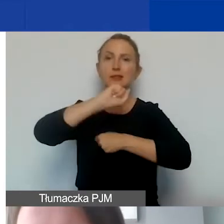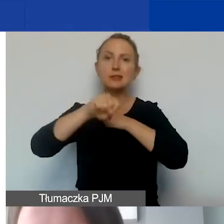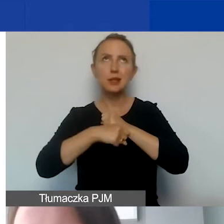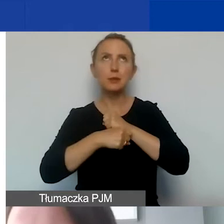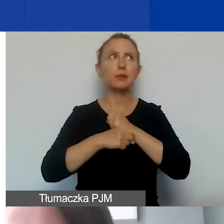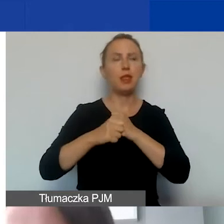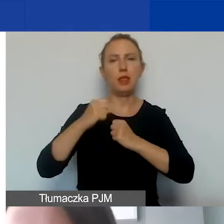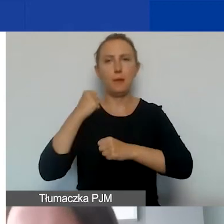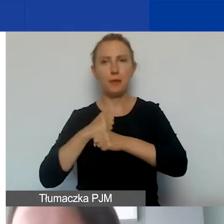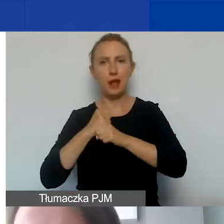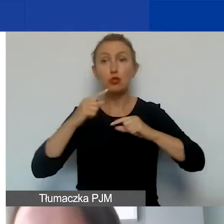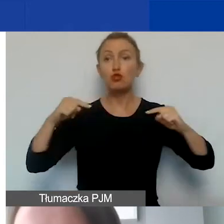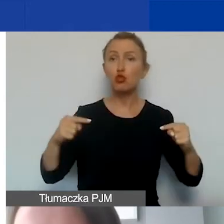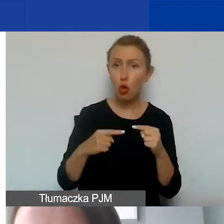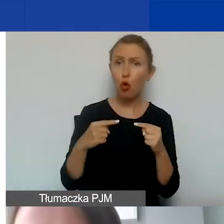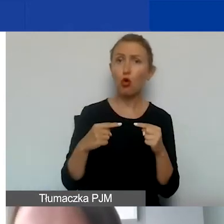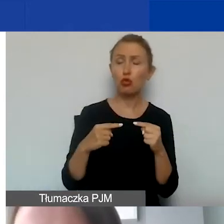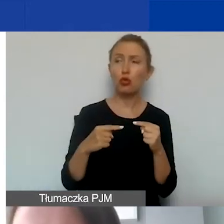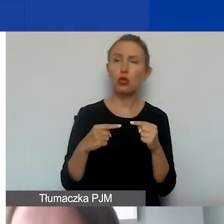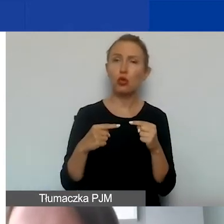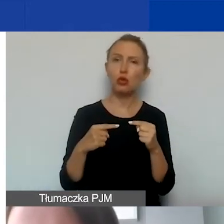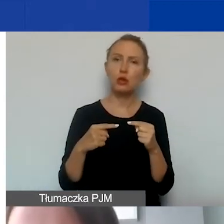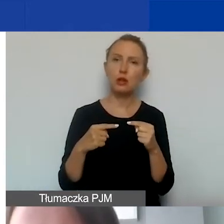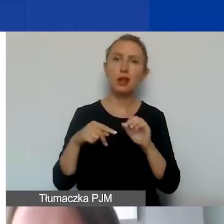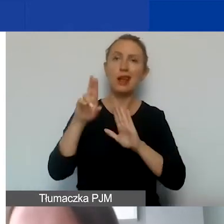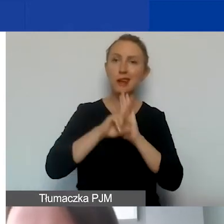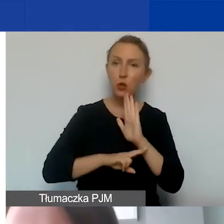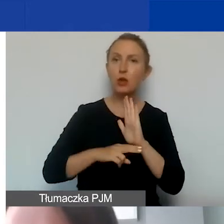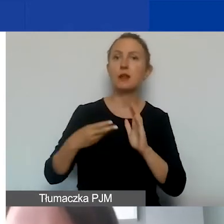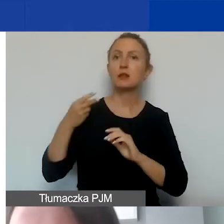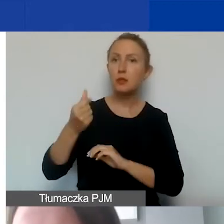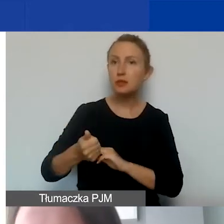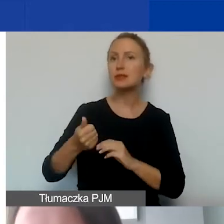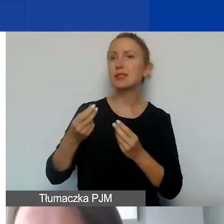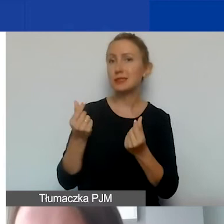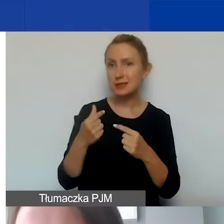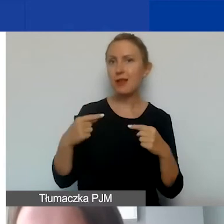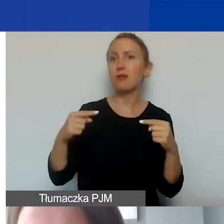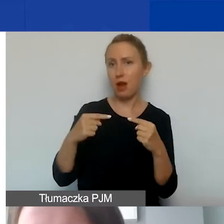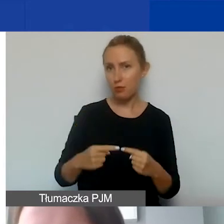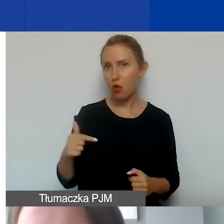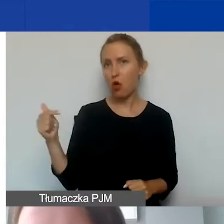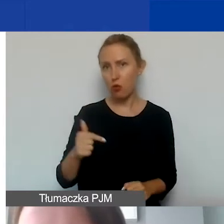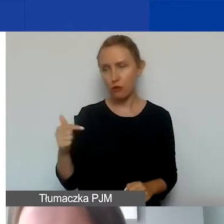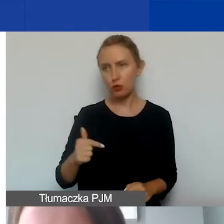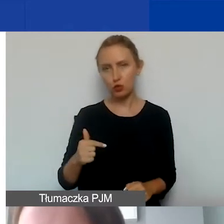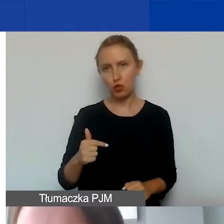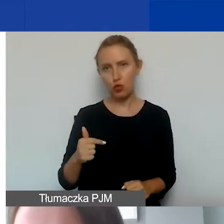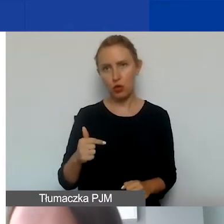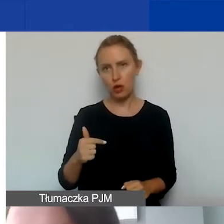To znaczy, są zgodne z regulaminem wynagrodzeń, ze stawkami wynagrodzeń obowiązującymi w państwa organizacji.